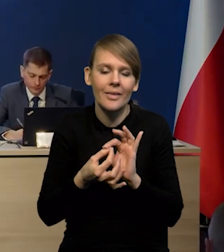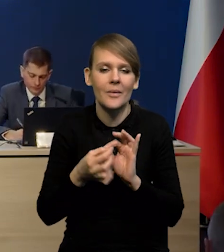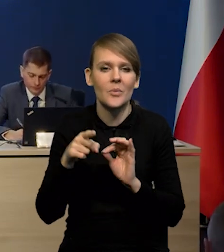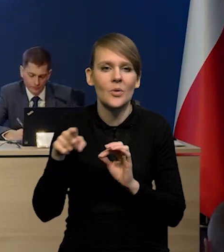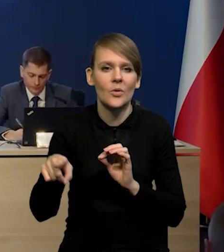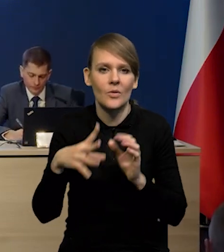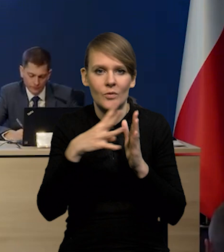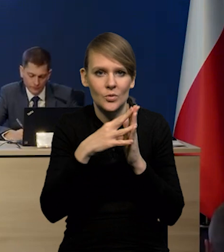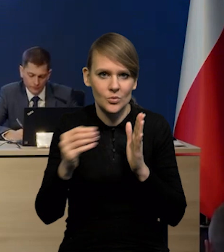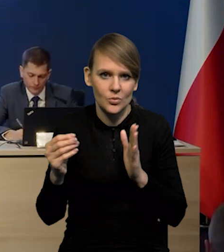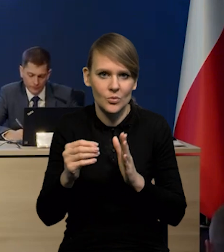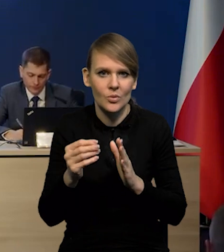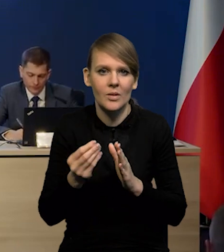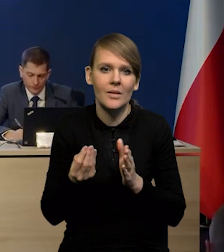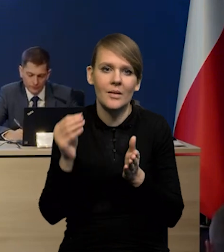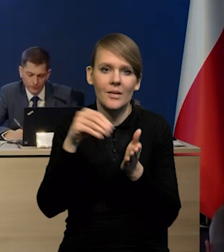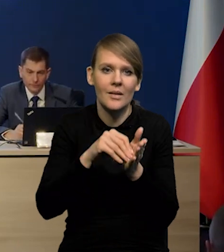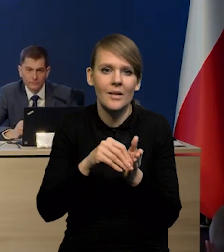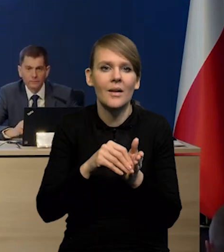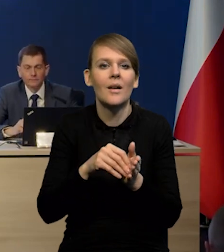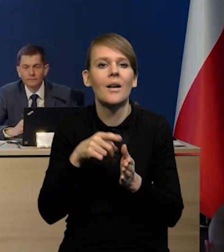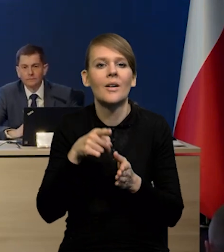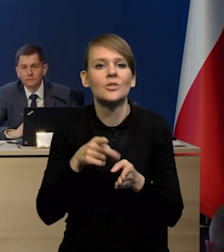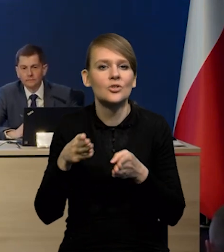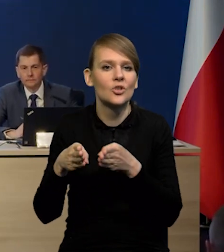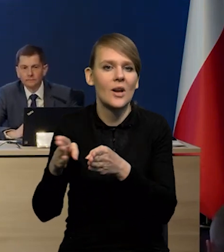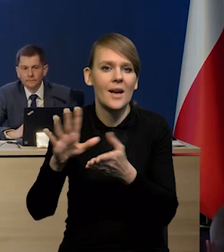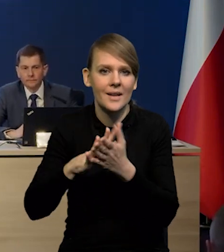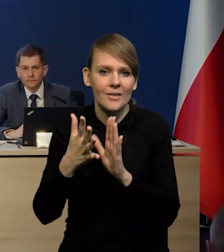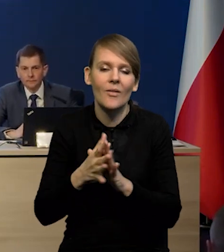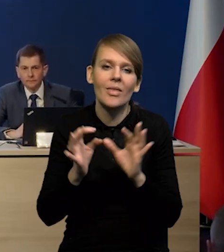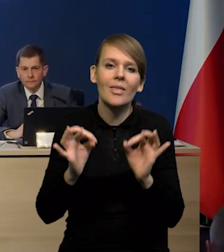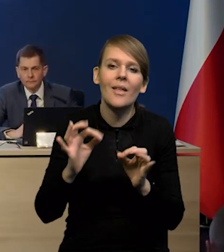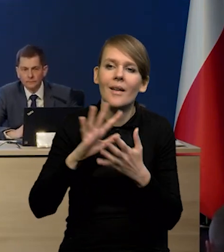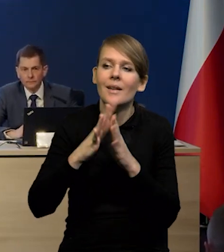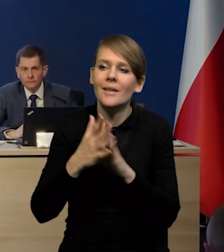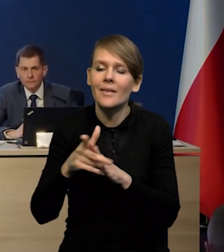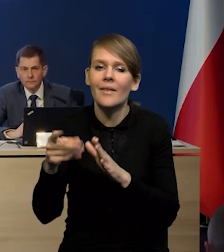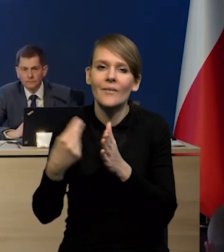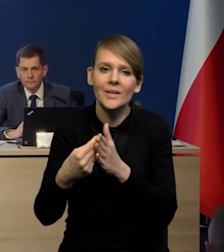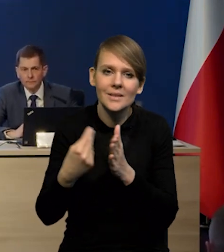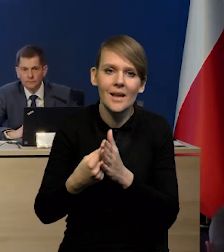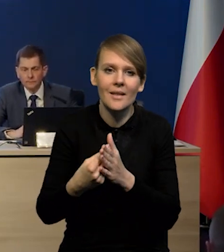do modelu ścieżkę rynkową stóp procentowych, co rynek obecnie wycenia, wyceniane są obniżki,